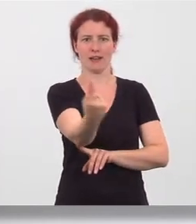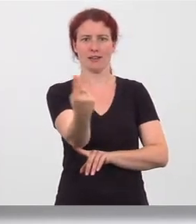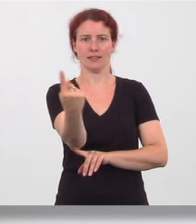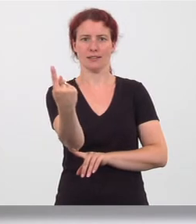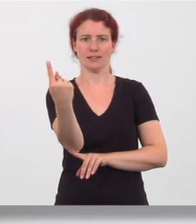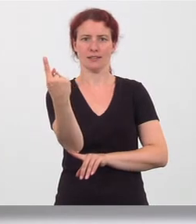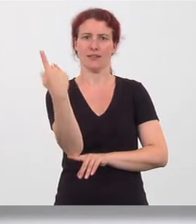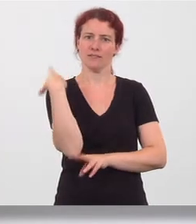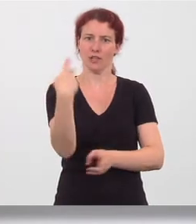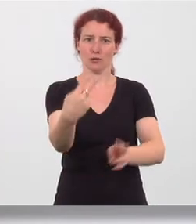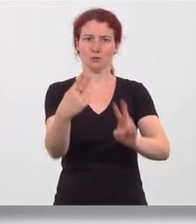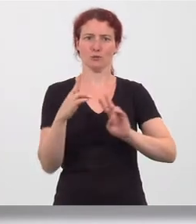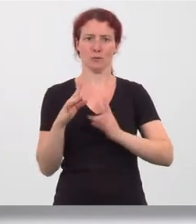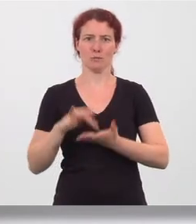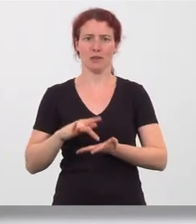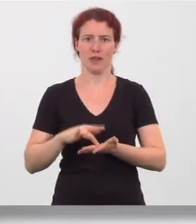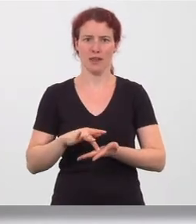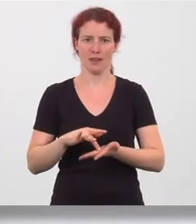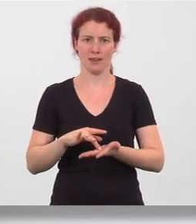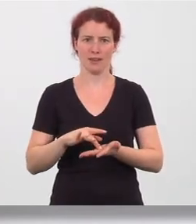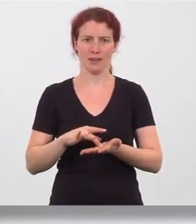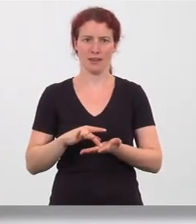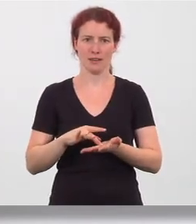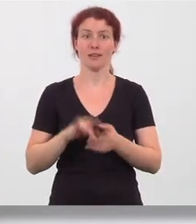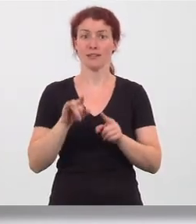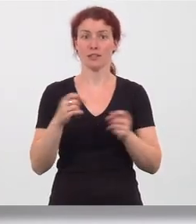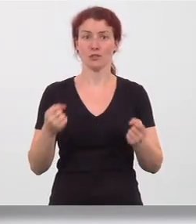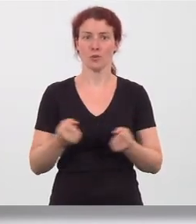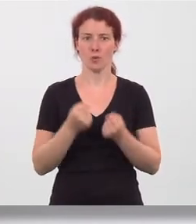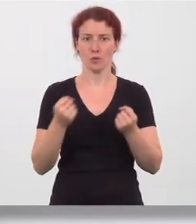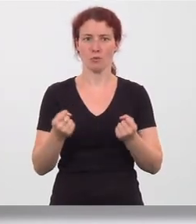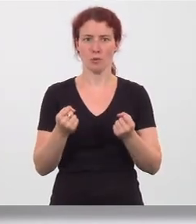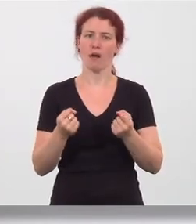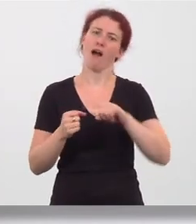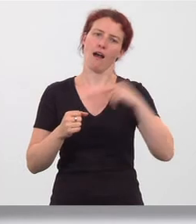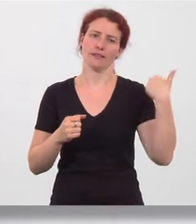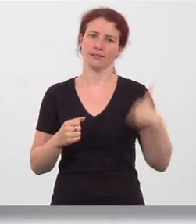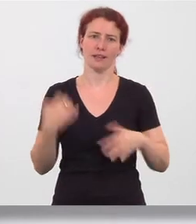in die Ausgangsstellung zurück. Übung danach auf der anderen Seite durchführen.